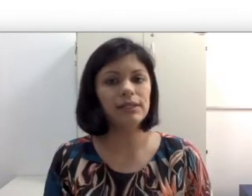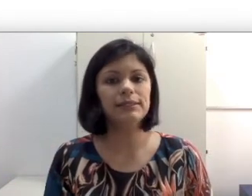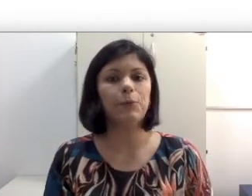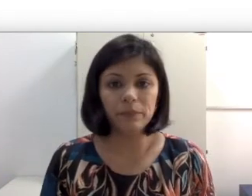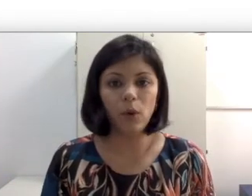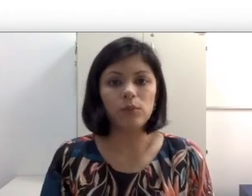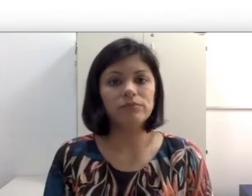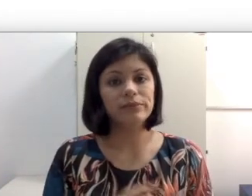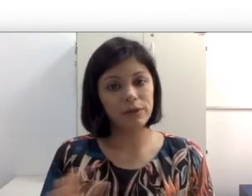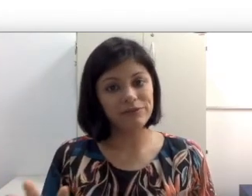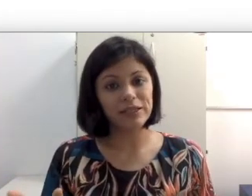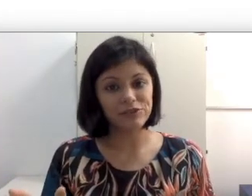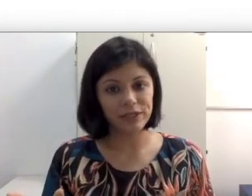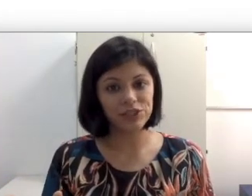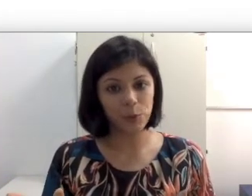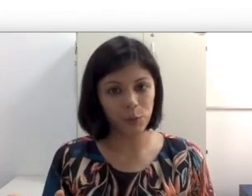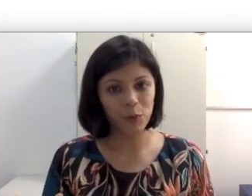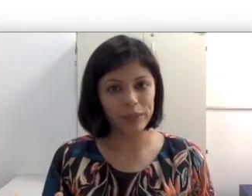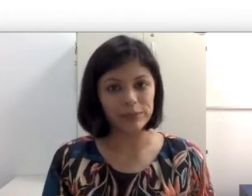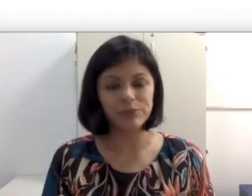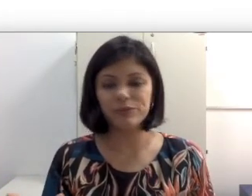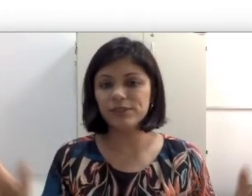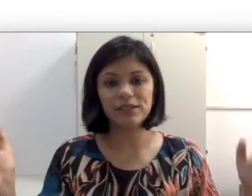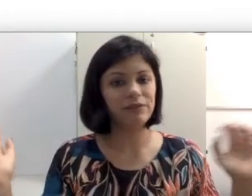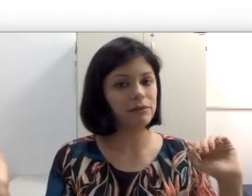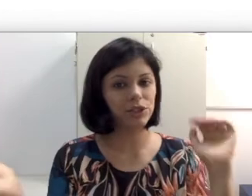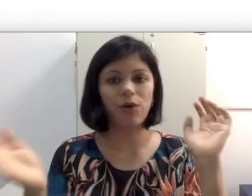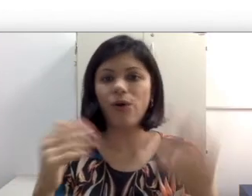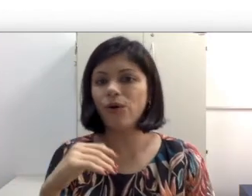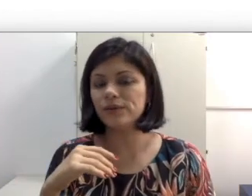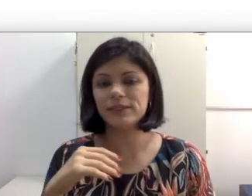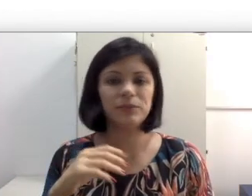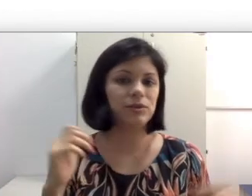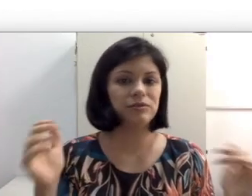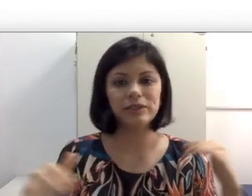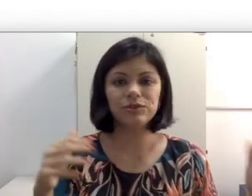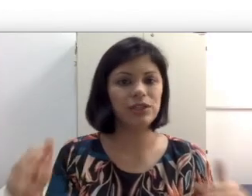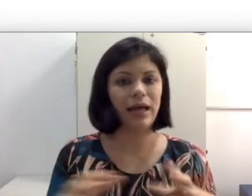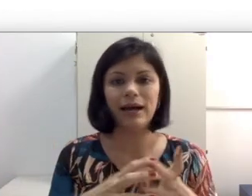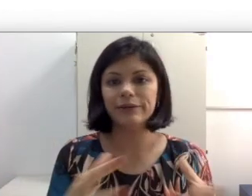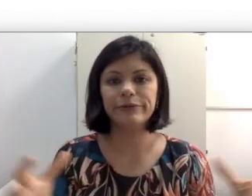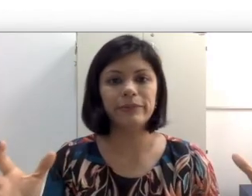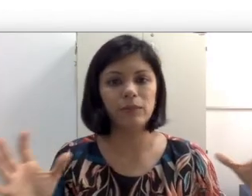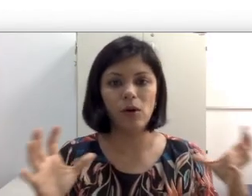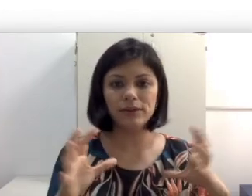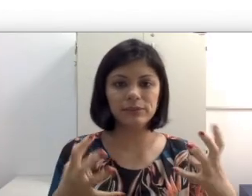piscar porque talvez perca uma articulação. Falar de frente já é um bom começo. Pessoas